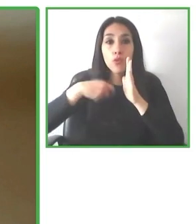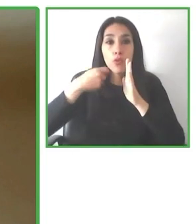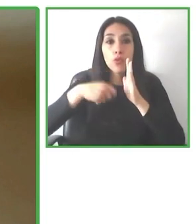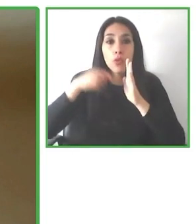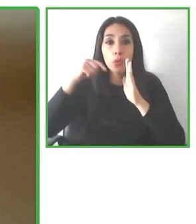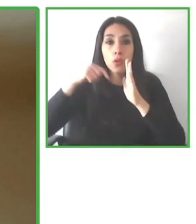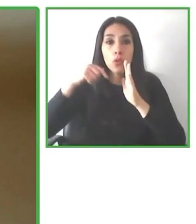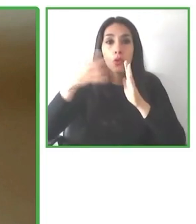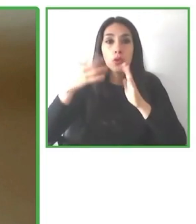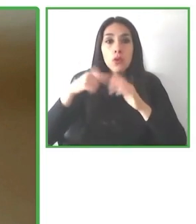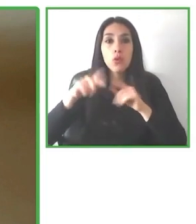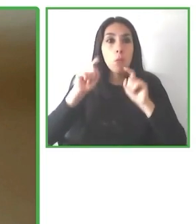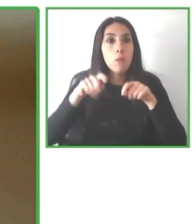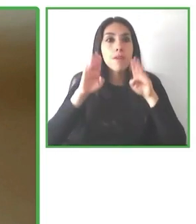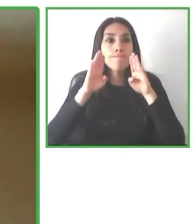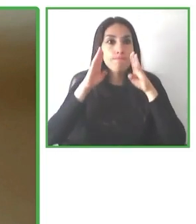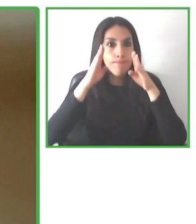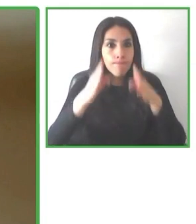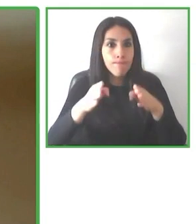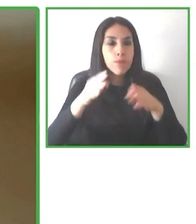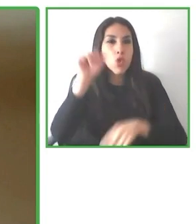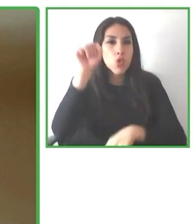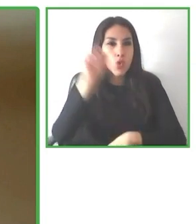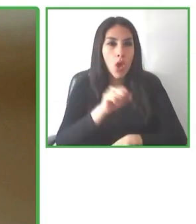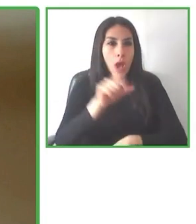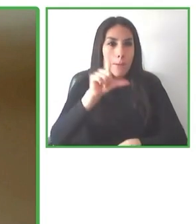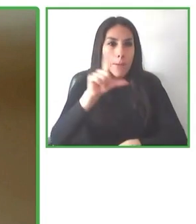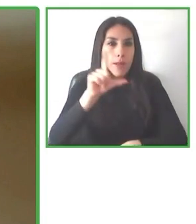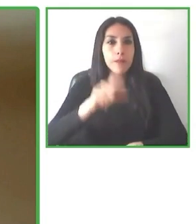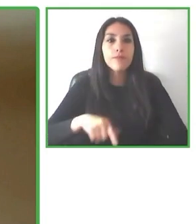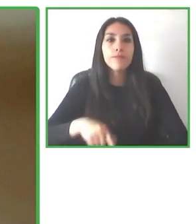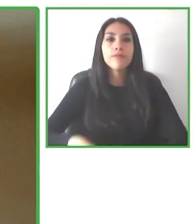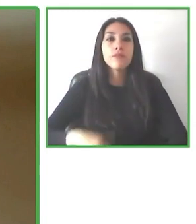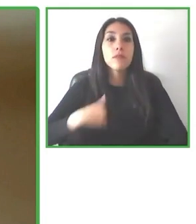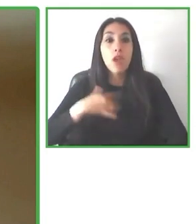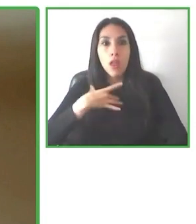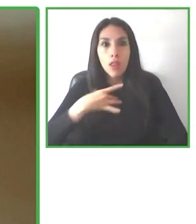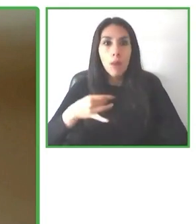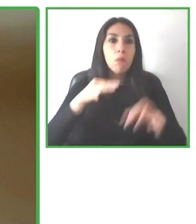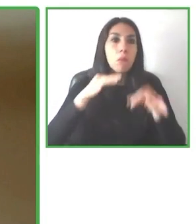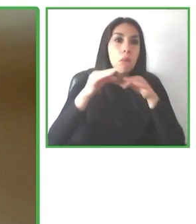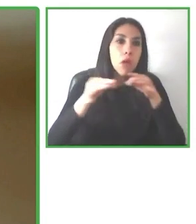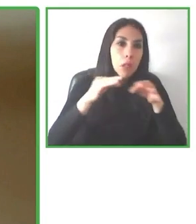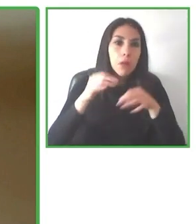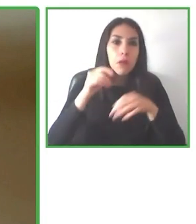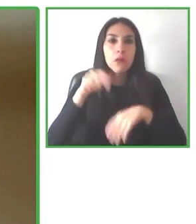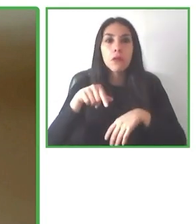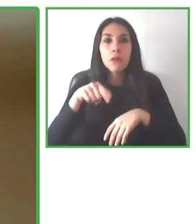decir, una norma muy global, una norma muy completa, una norma que tiene una visión muy